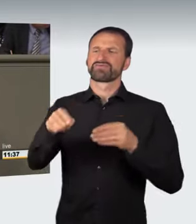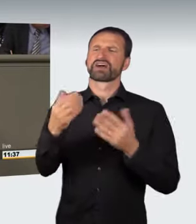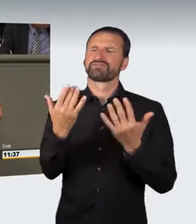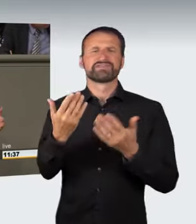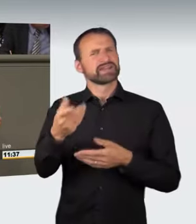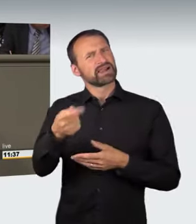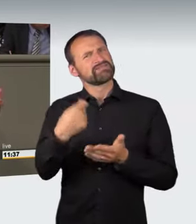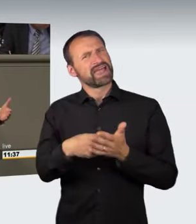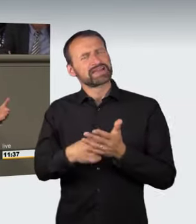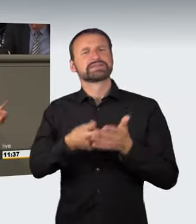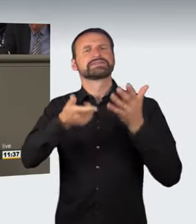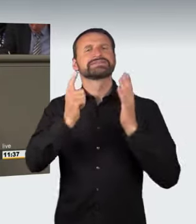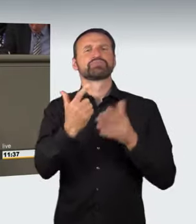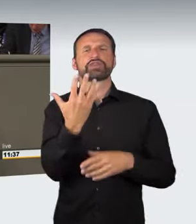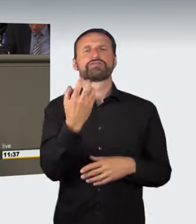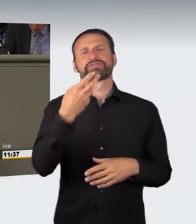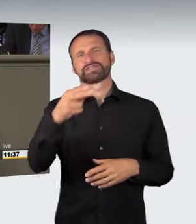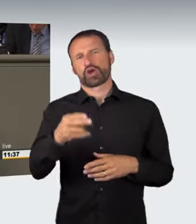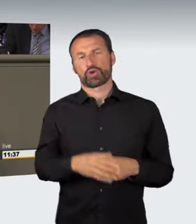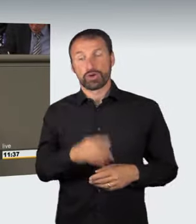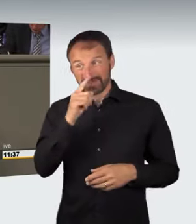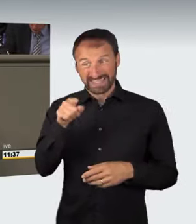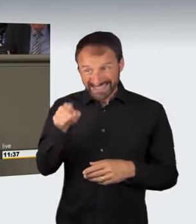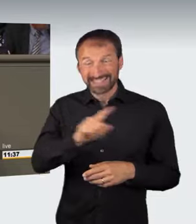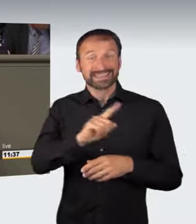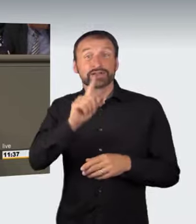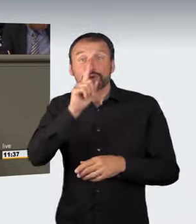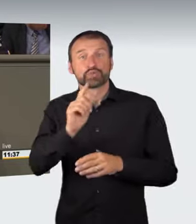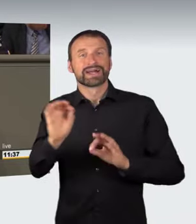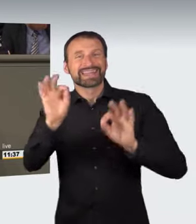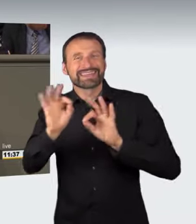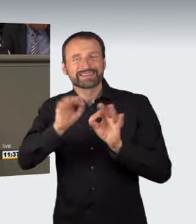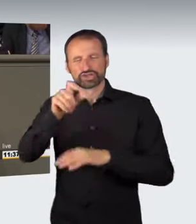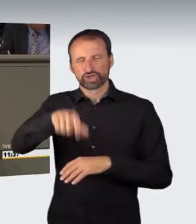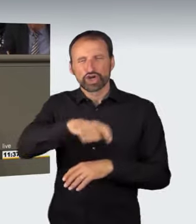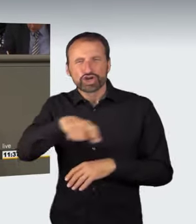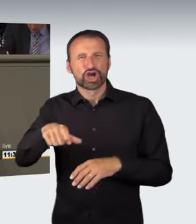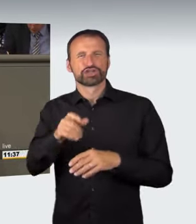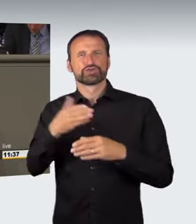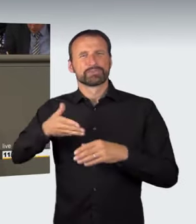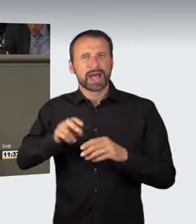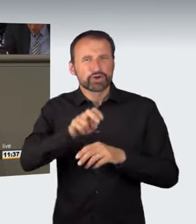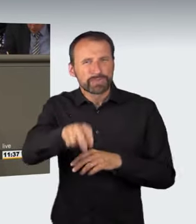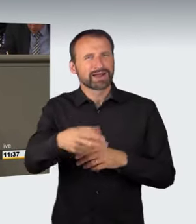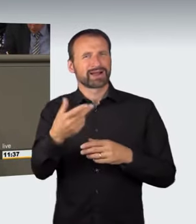und nicht nur an den kritischen, bislang benannten Stellen auftreten kann, ist im Grunde diese Gefährdung jederzeit gegeben;